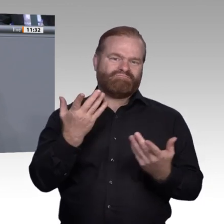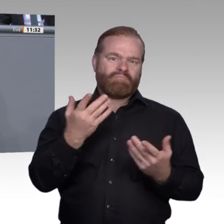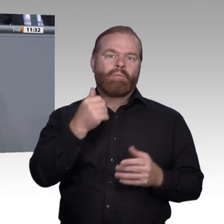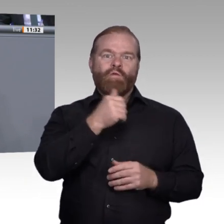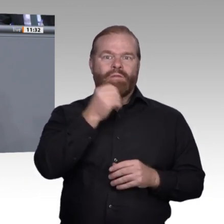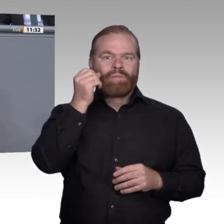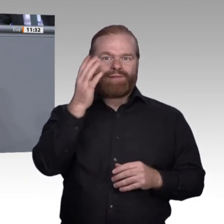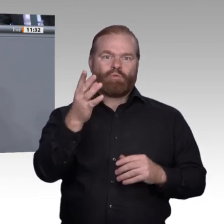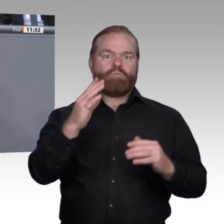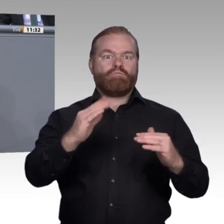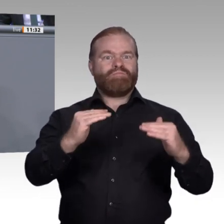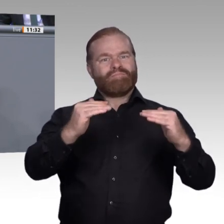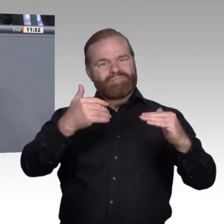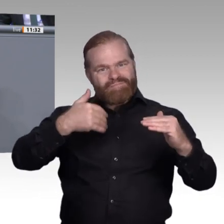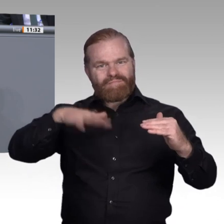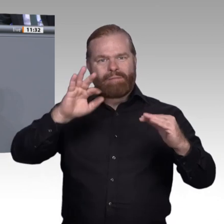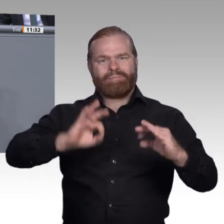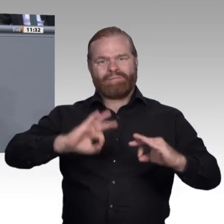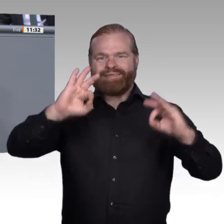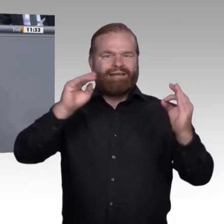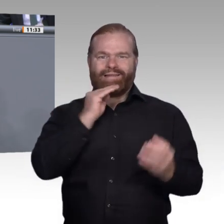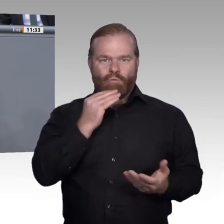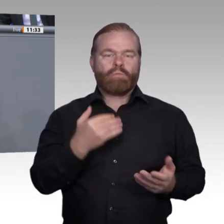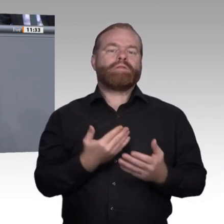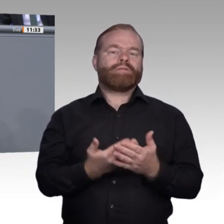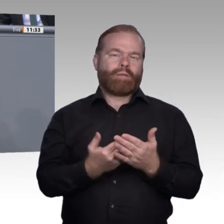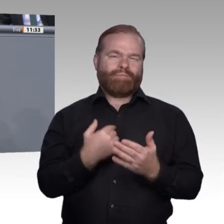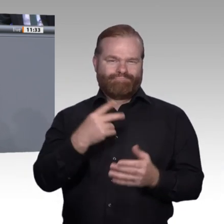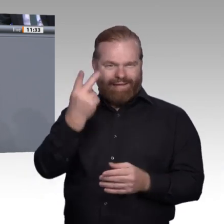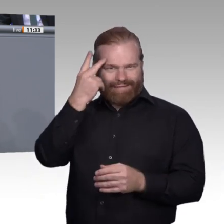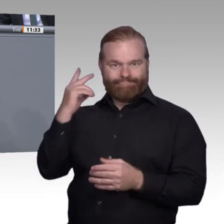Ich wünsche mir, dass jeder einzelne junge Mensch, der eine Ausbildung aufnimmt, am